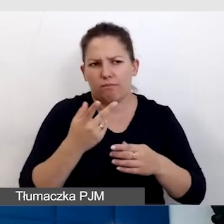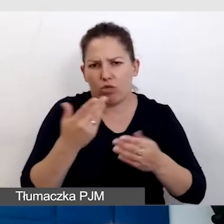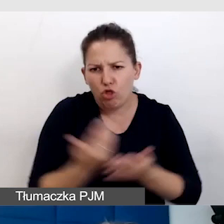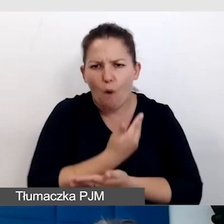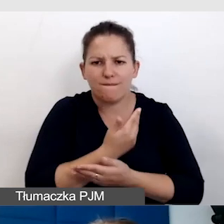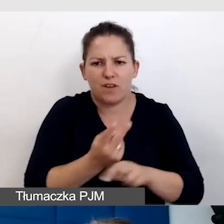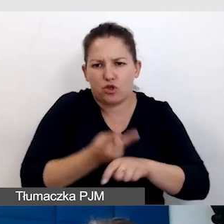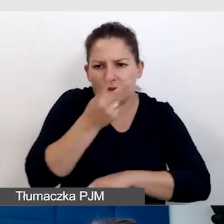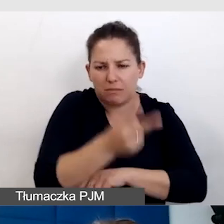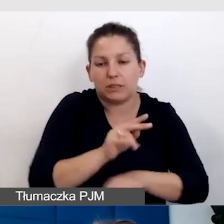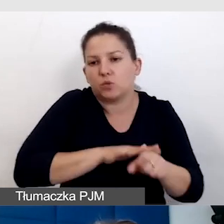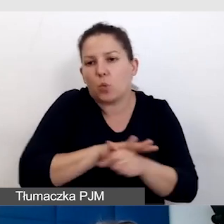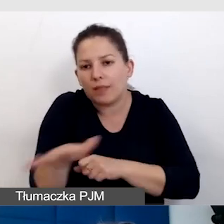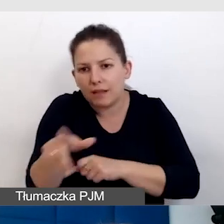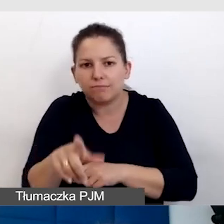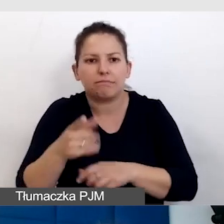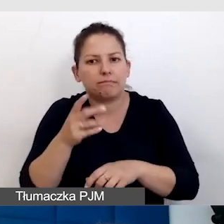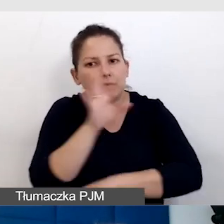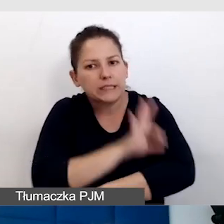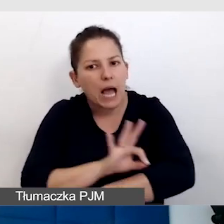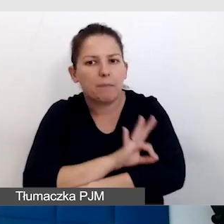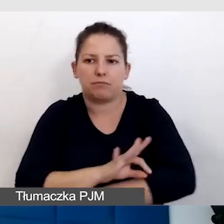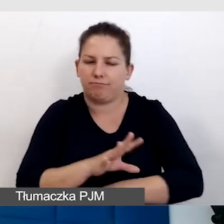słynie z tego, że był zaprojektowany od zera.